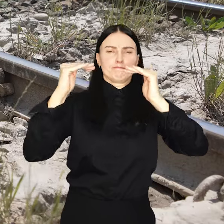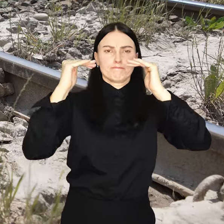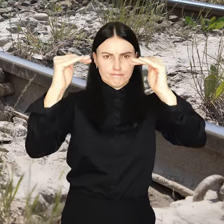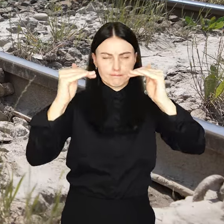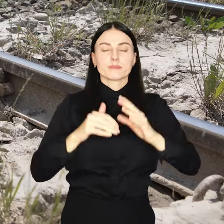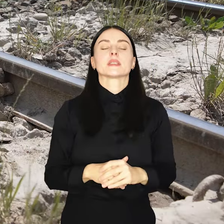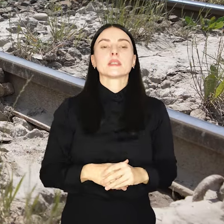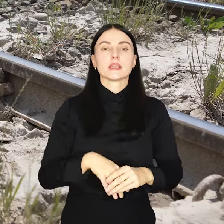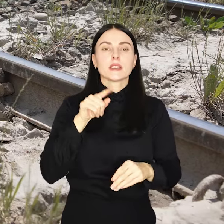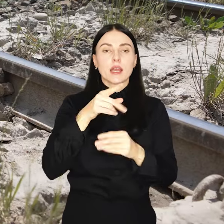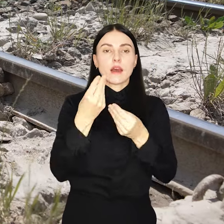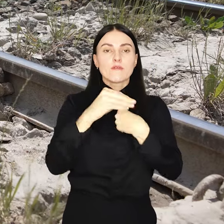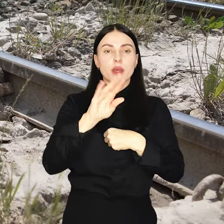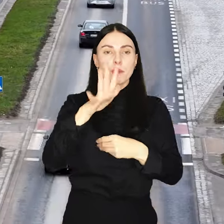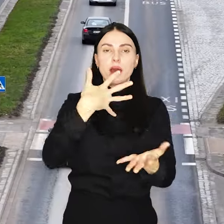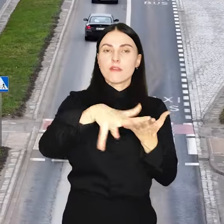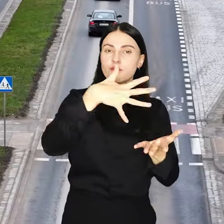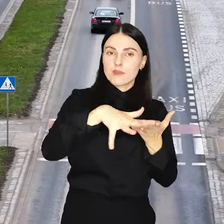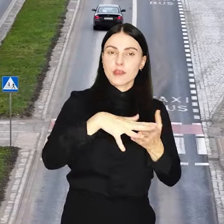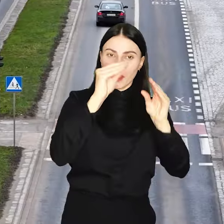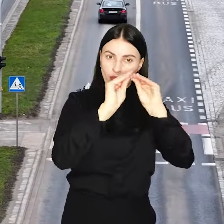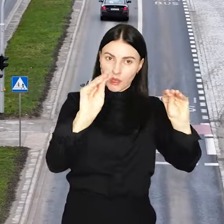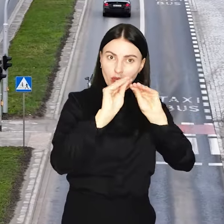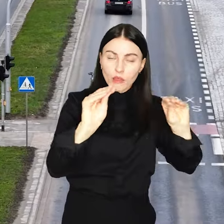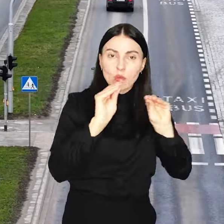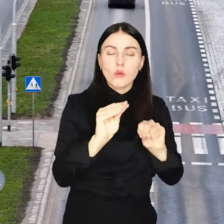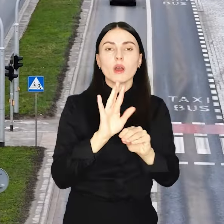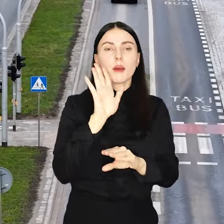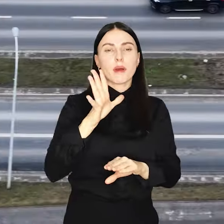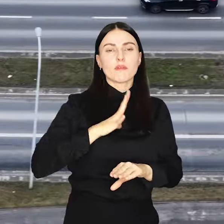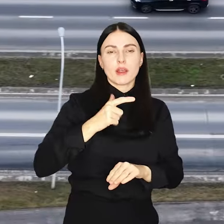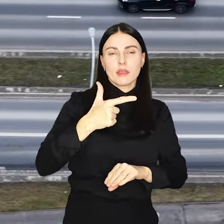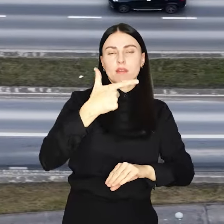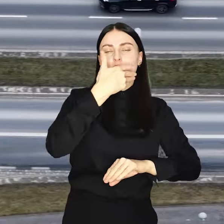Ponownie najwięcej pochłoną wydatki na edukację, wyniosą 2 miliardy 900